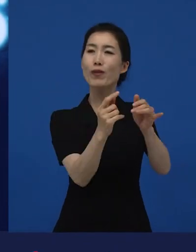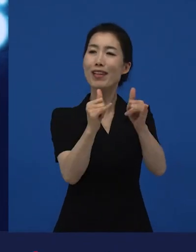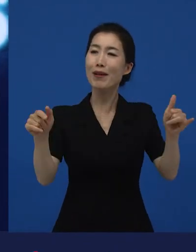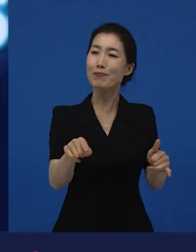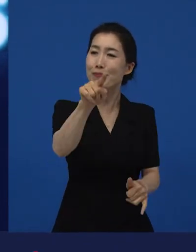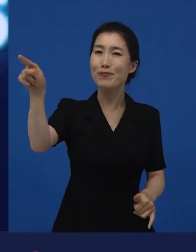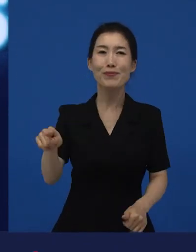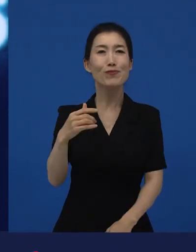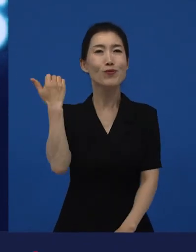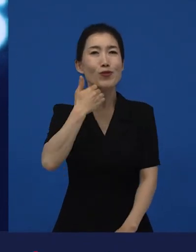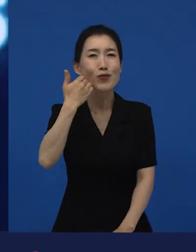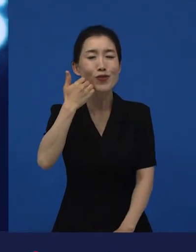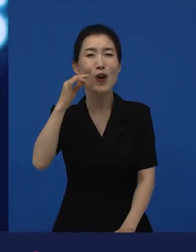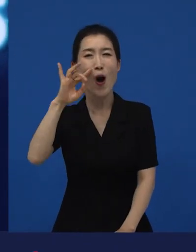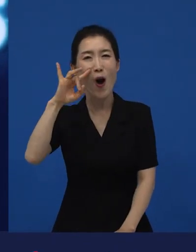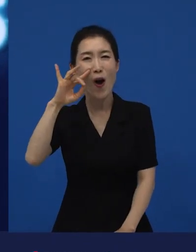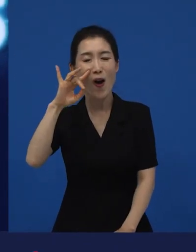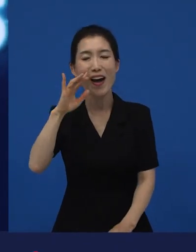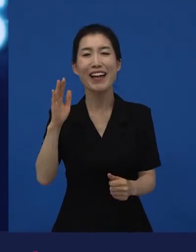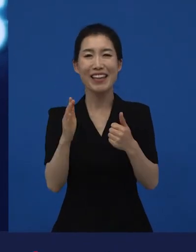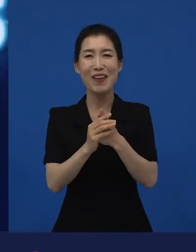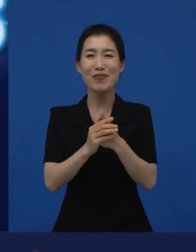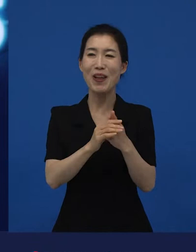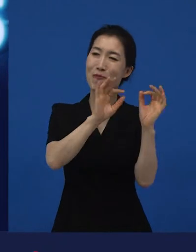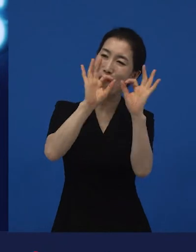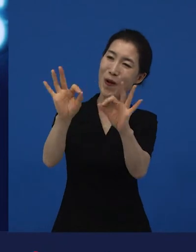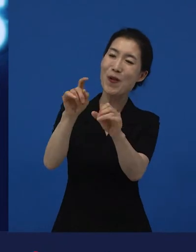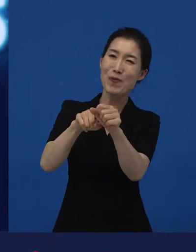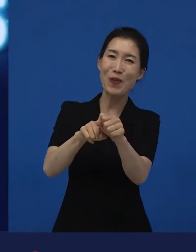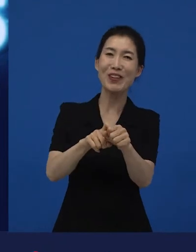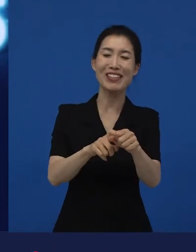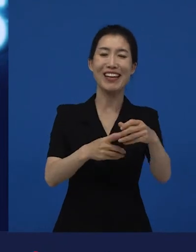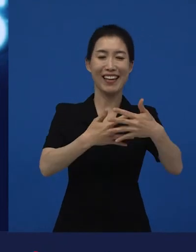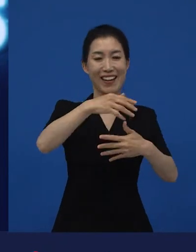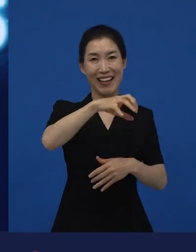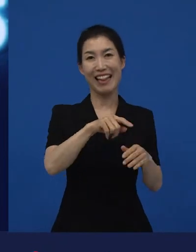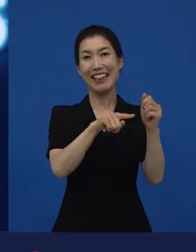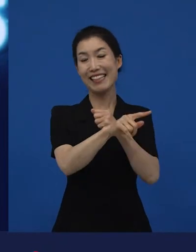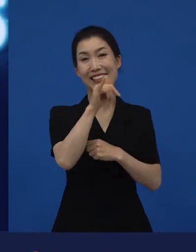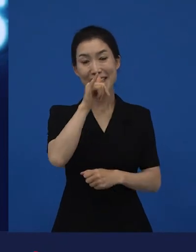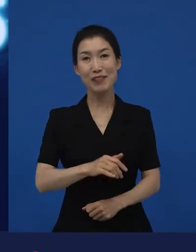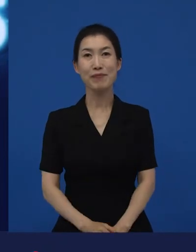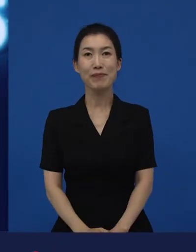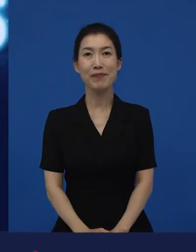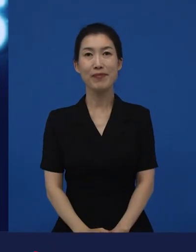그 영화를 보러 오는 관객들이 누구인지를 확인하러 또 영화관에 가기도 합니다.